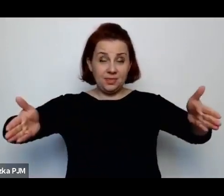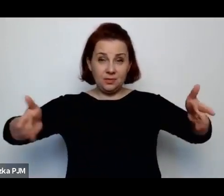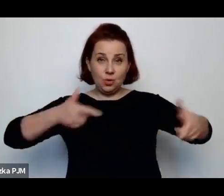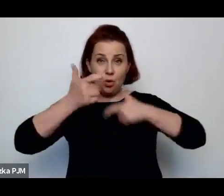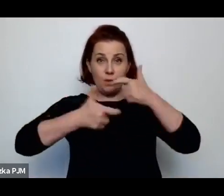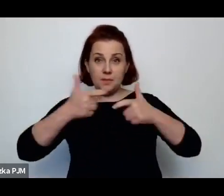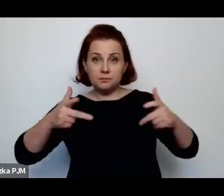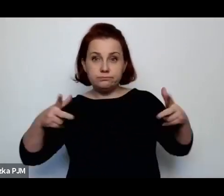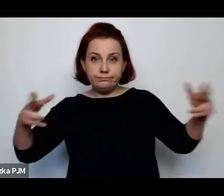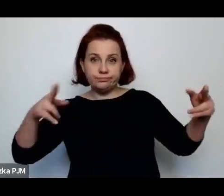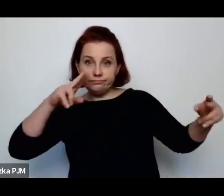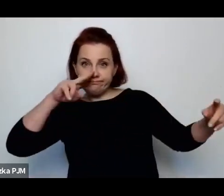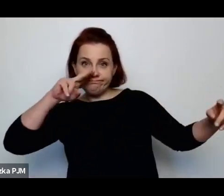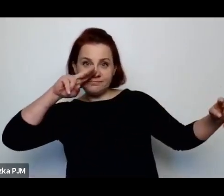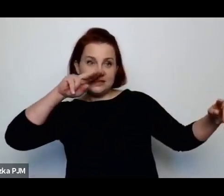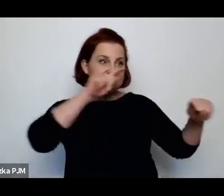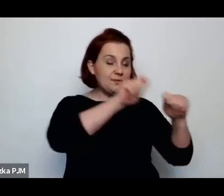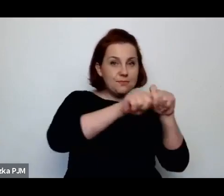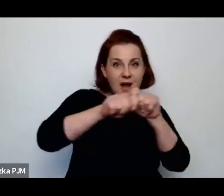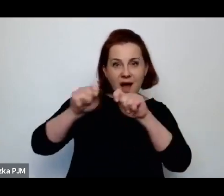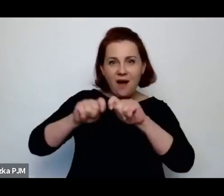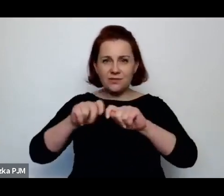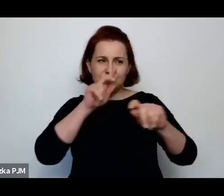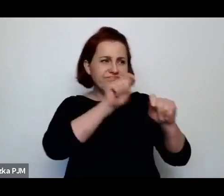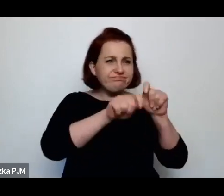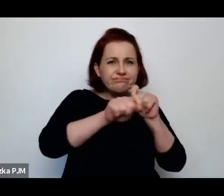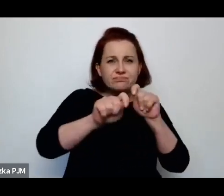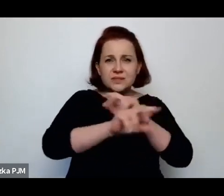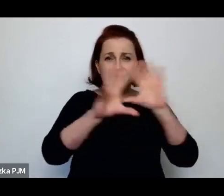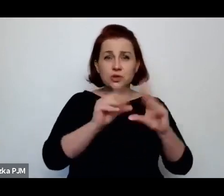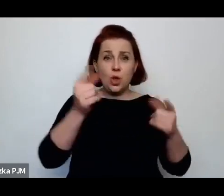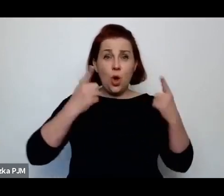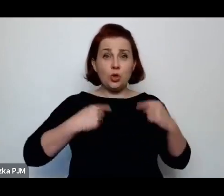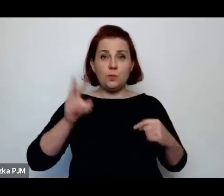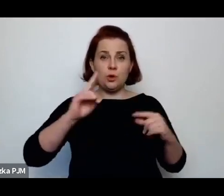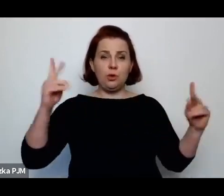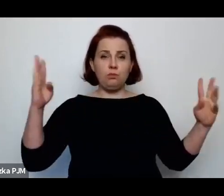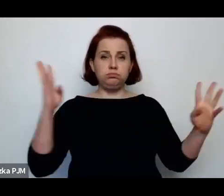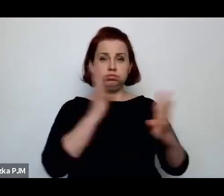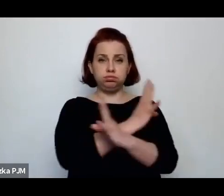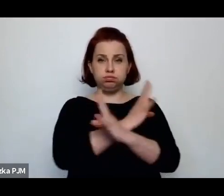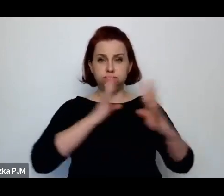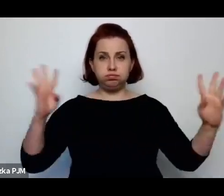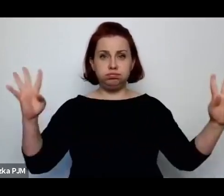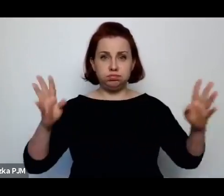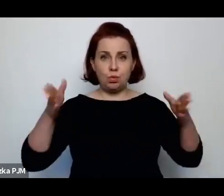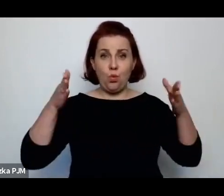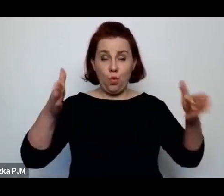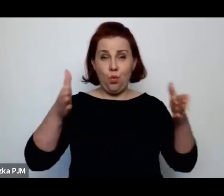i sprawdzała, kontrolowała wszystkich ludzi, którzy akurat przechodzili przez tę ulice